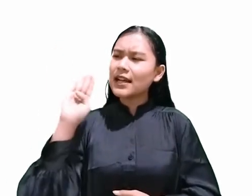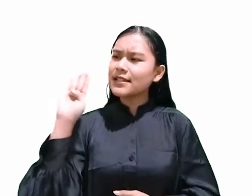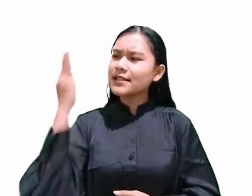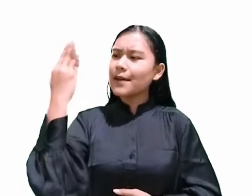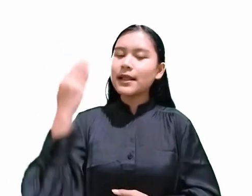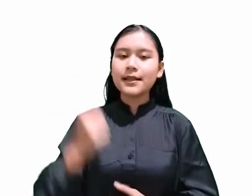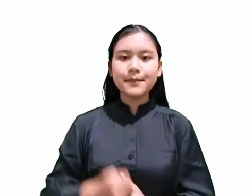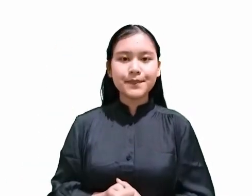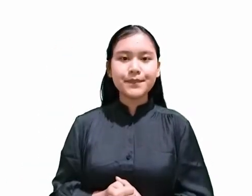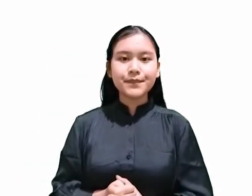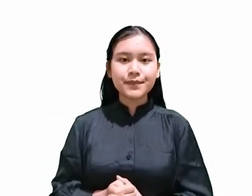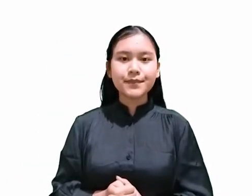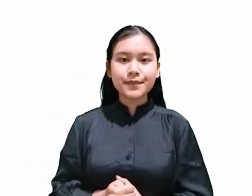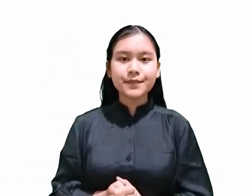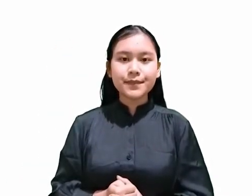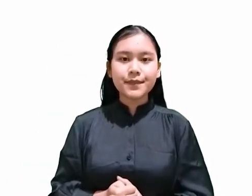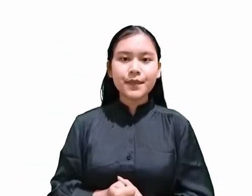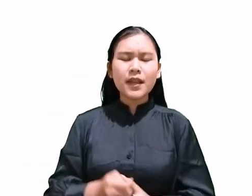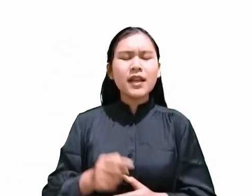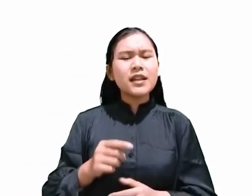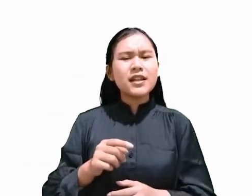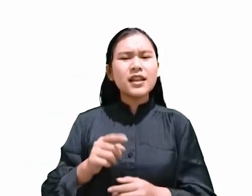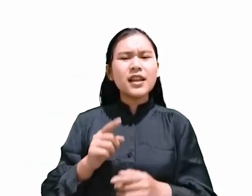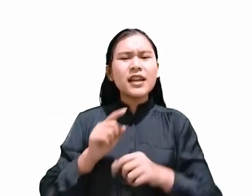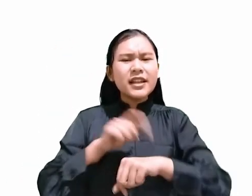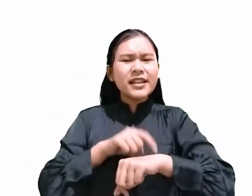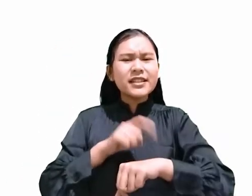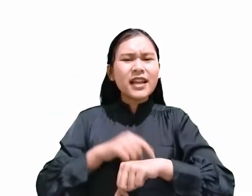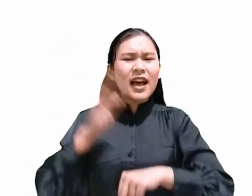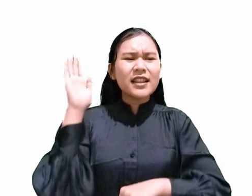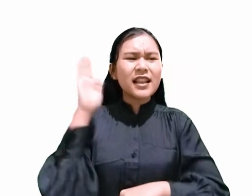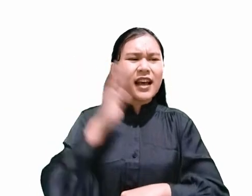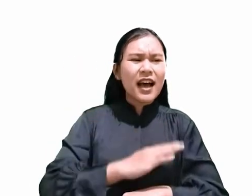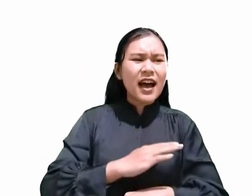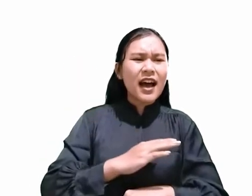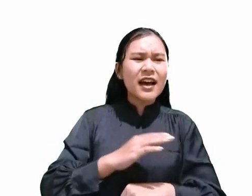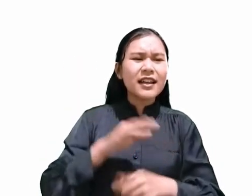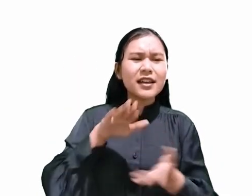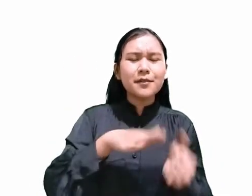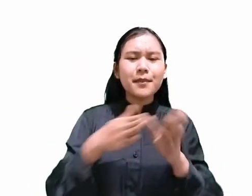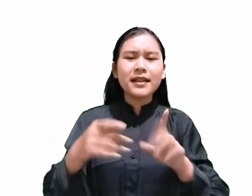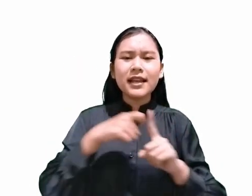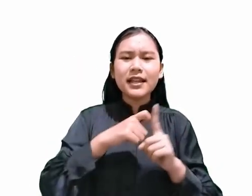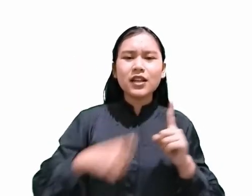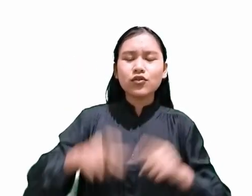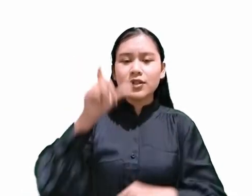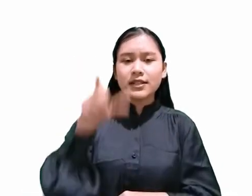Jadi, jika hari dimana Kristus mati di kayu Salib adalah hari persiapan menjelang Sabat